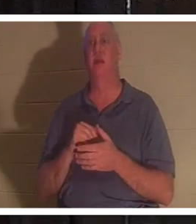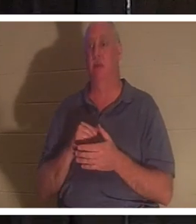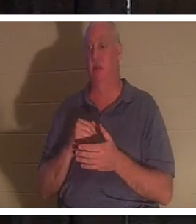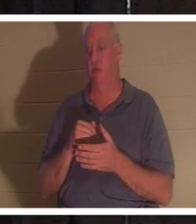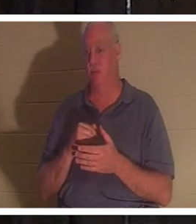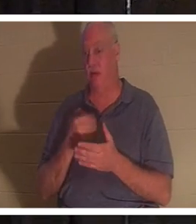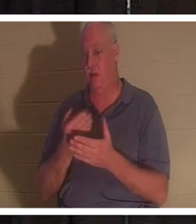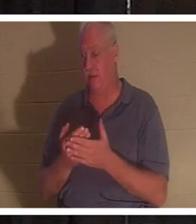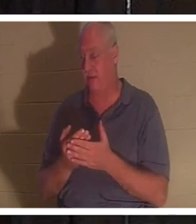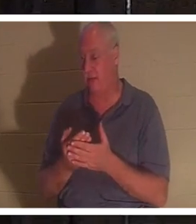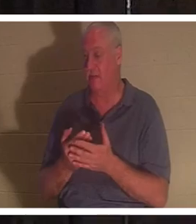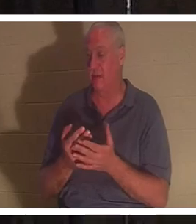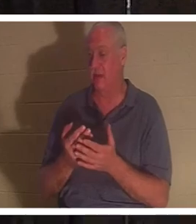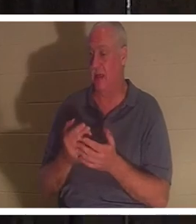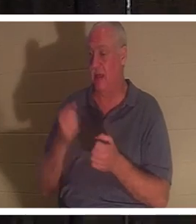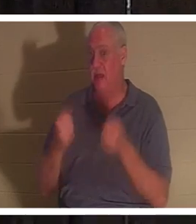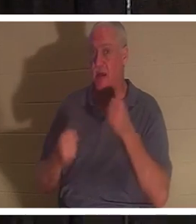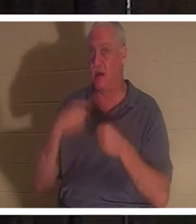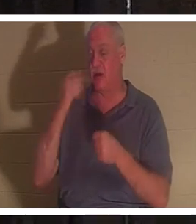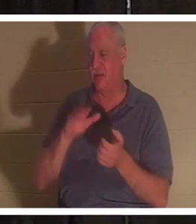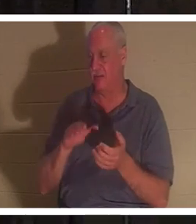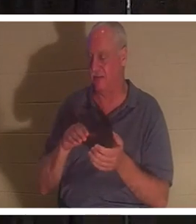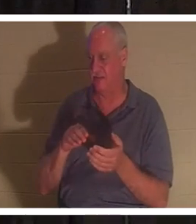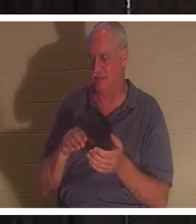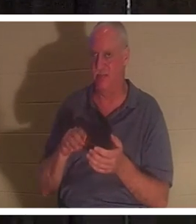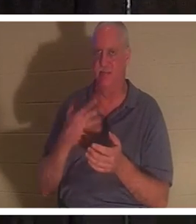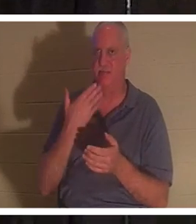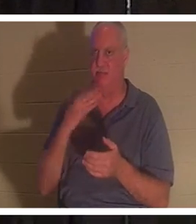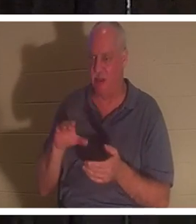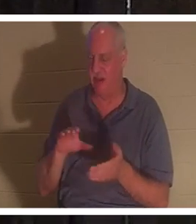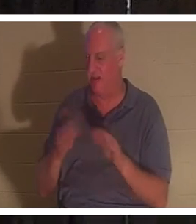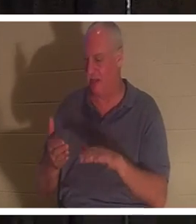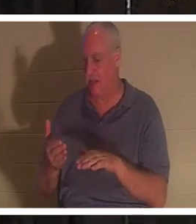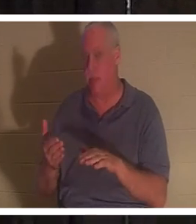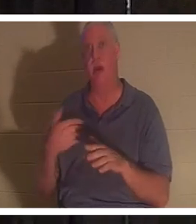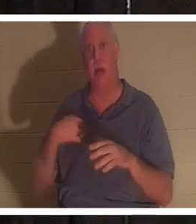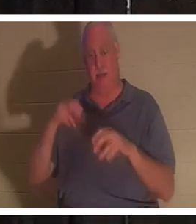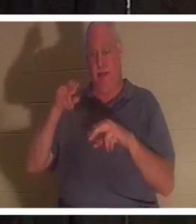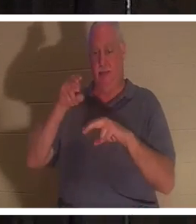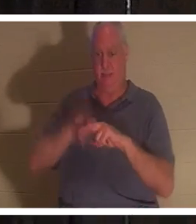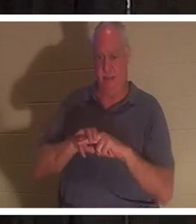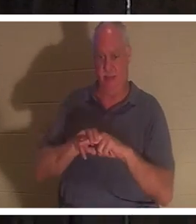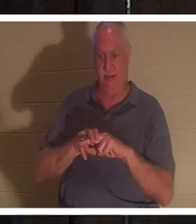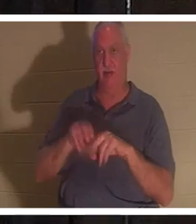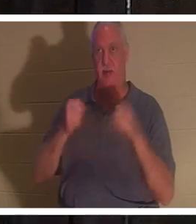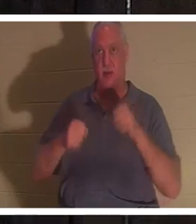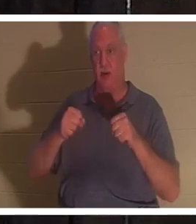못처럼 죽은 것처럼 보입니다. 그 차에 타서 키를 켭니다. 발을 페달 뒤에 놓고